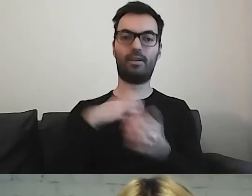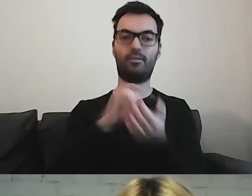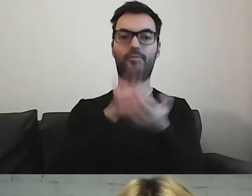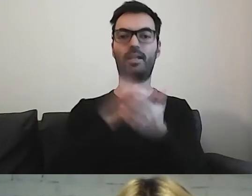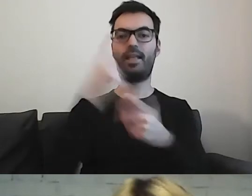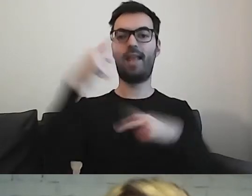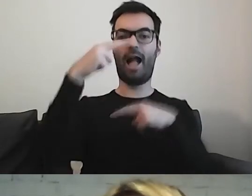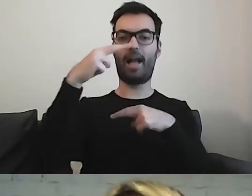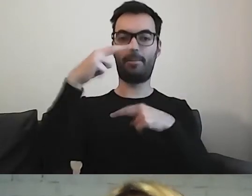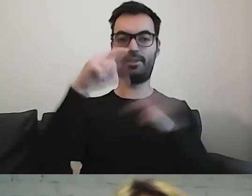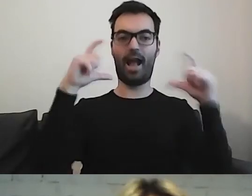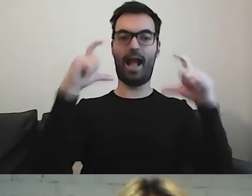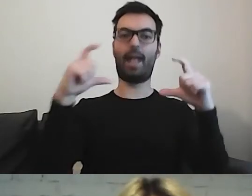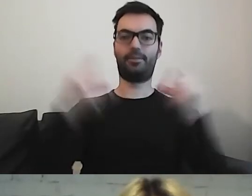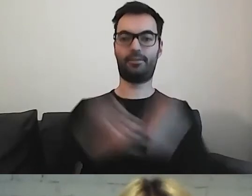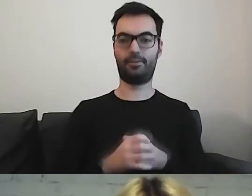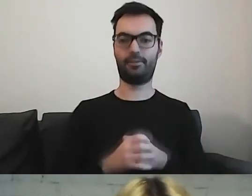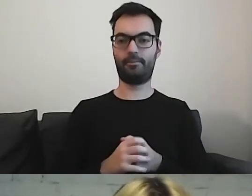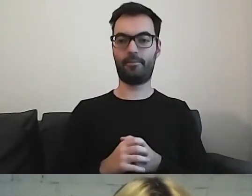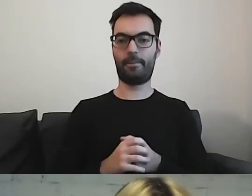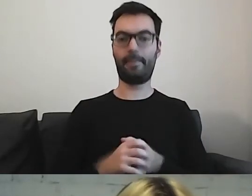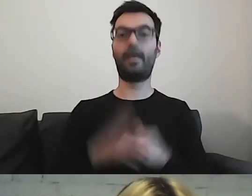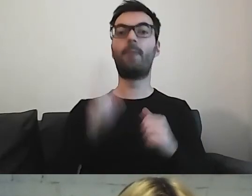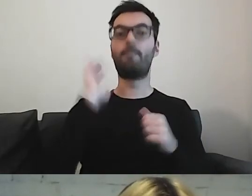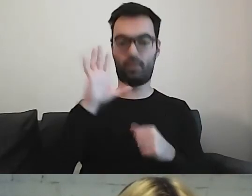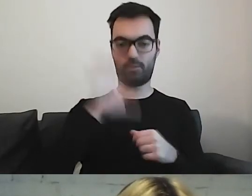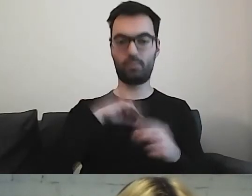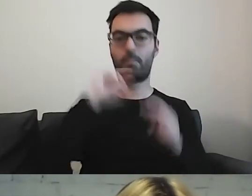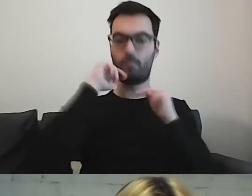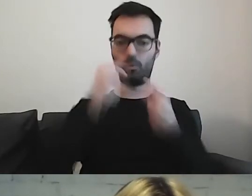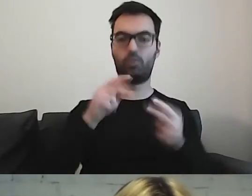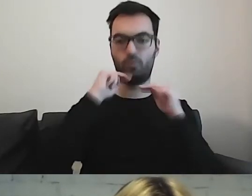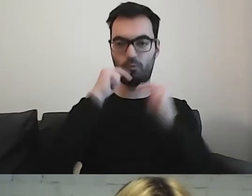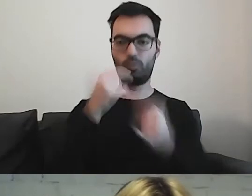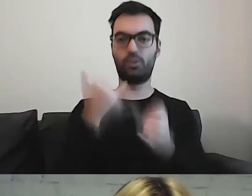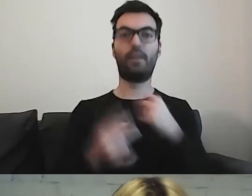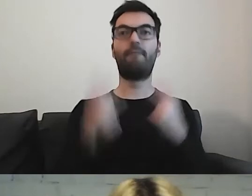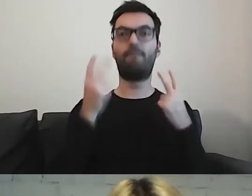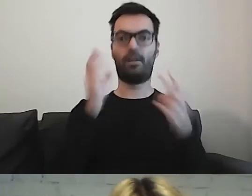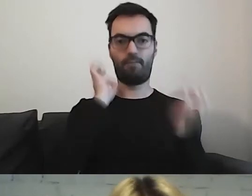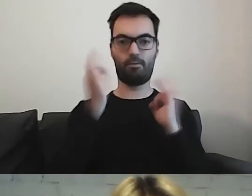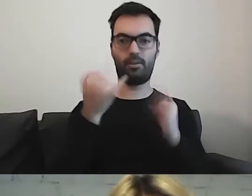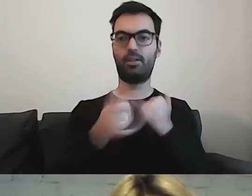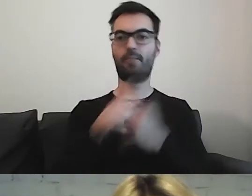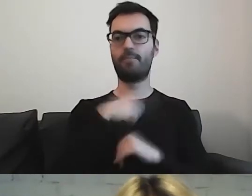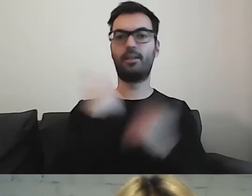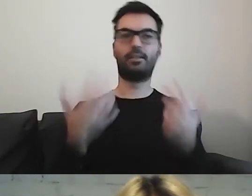możemy potem częściowo do tego wracać, jeżeli to jest bardzo ważna informacja.